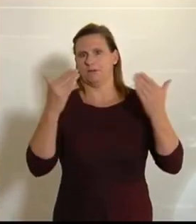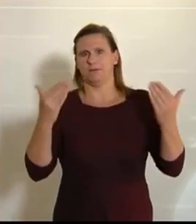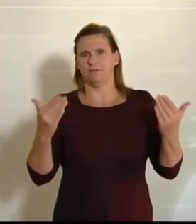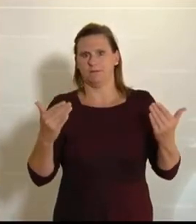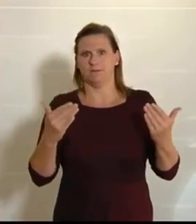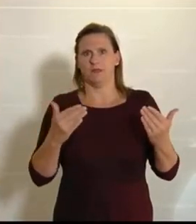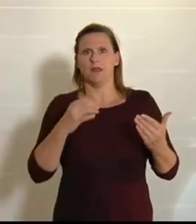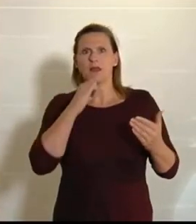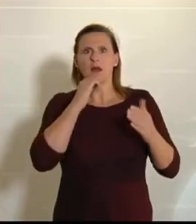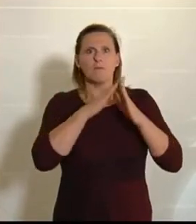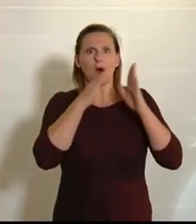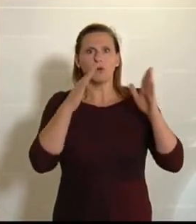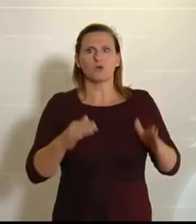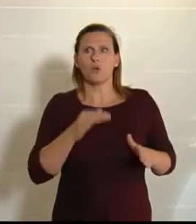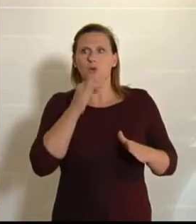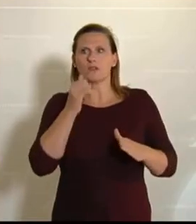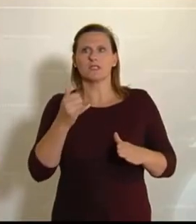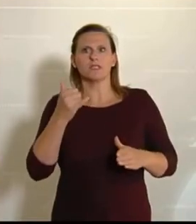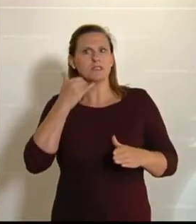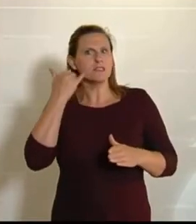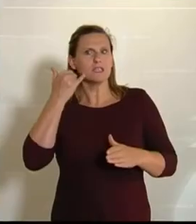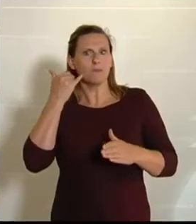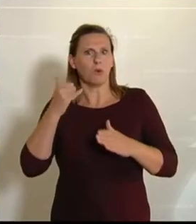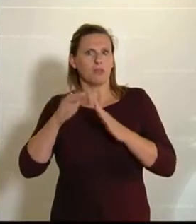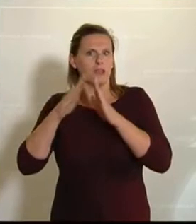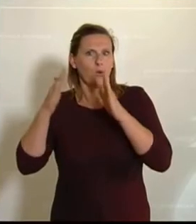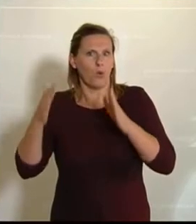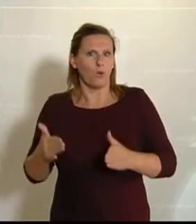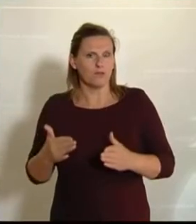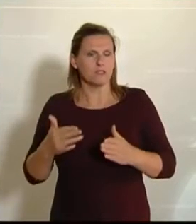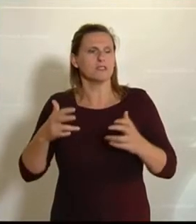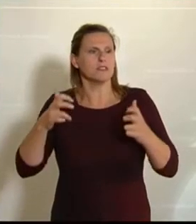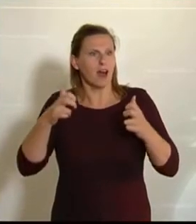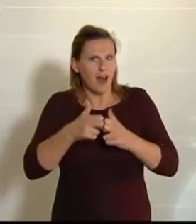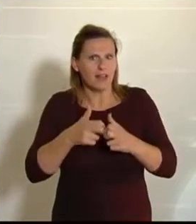ist kein Ponyhof, das ist harte Arbeit, und es braucht Wissen und es braucht Skill Sets,